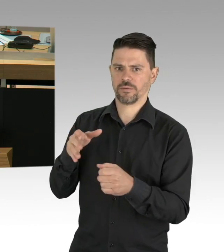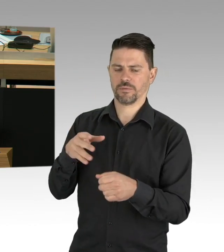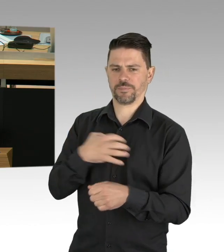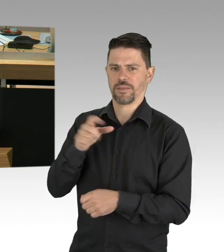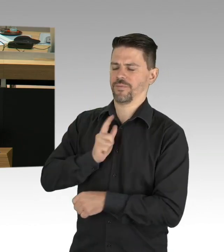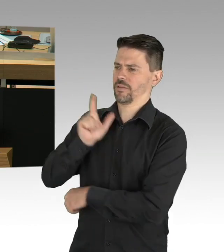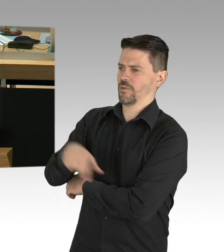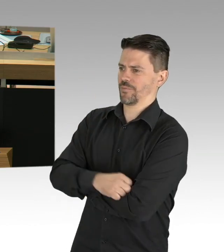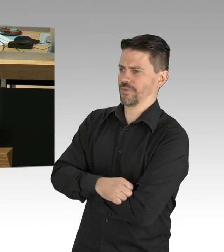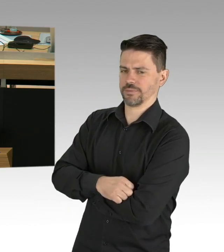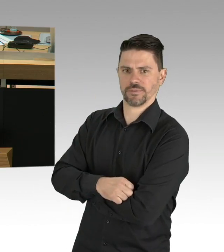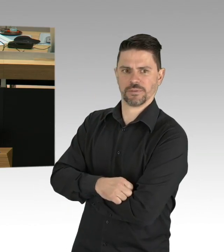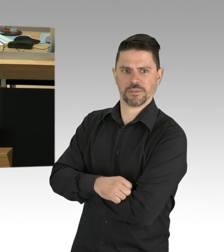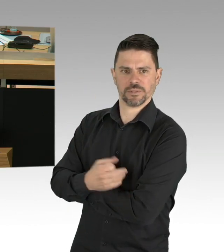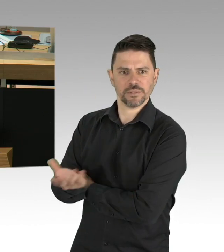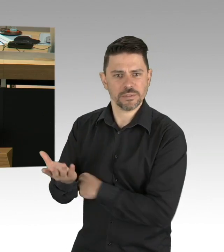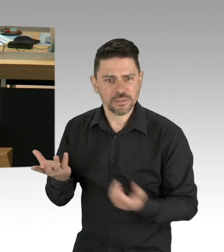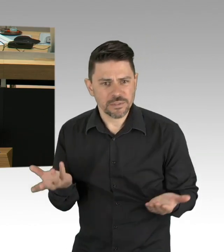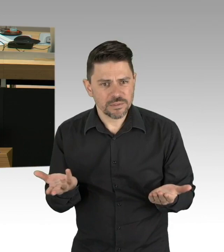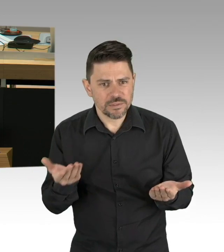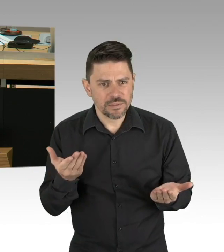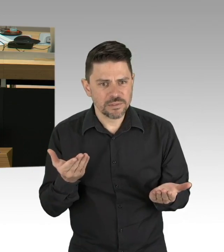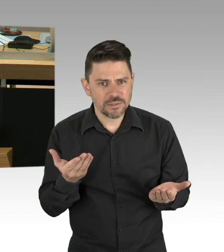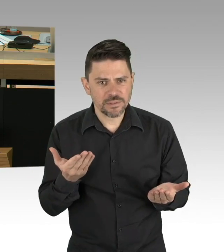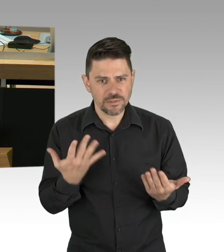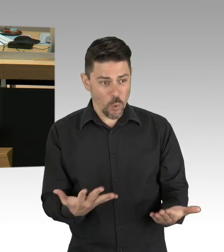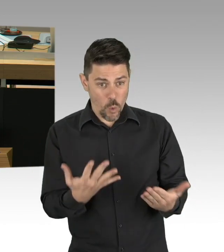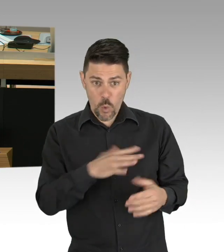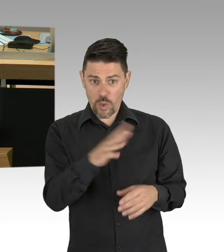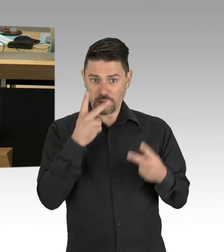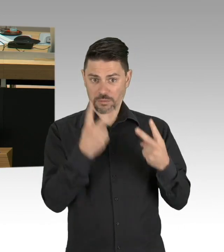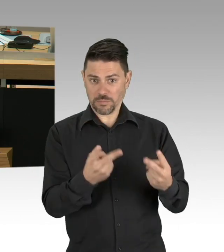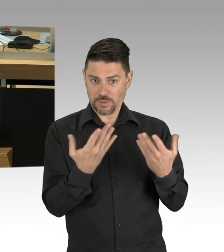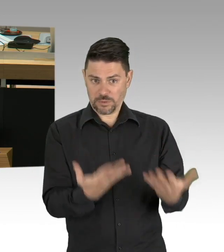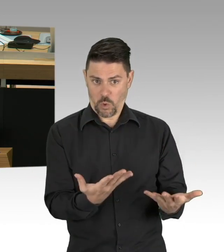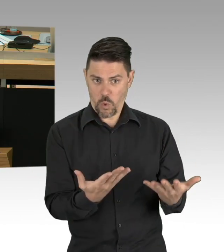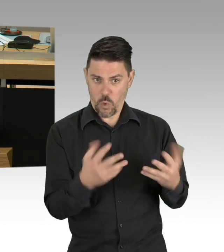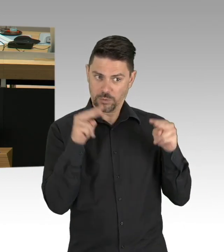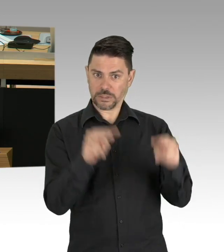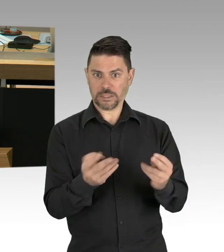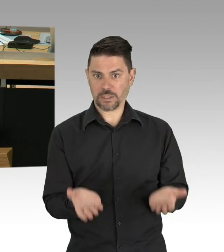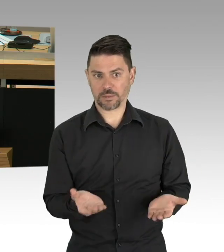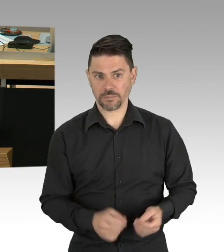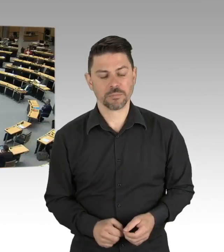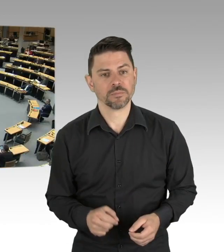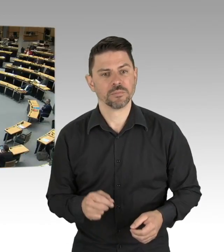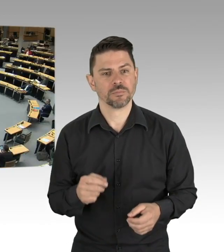durch das Corona-Virus um das tausendfache übersteigt. Wir müssen also den Shutdown sofort vollständig aufheben